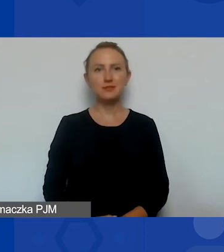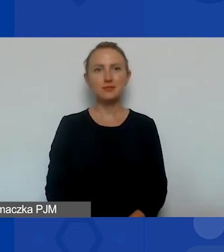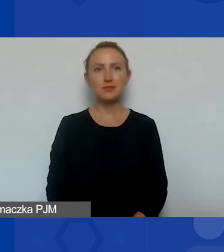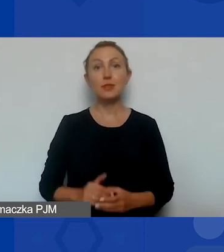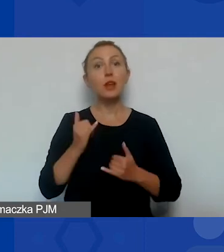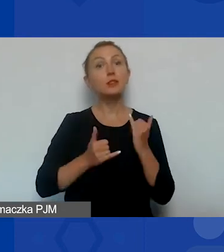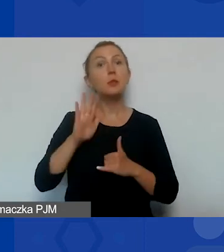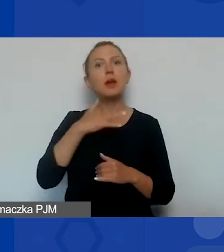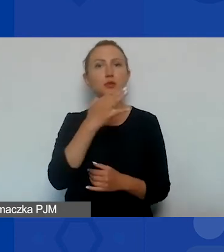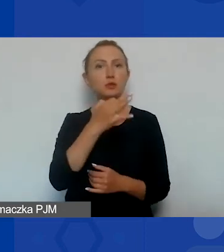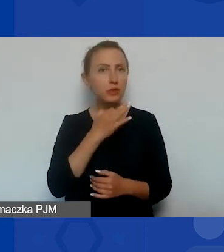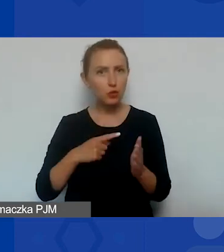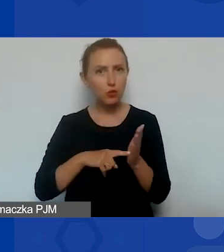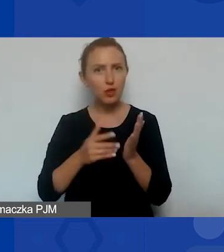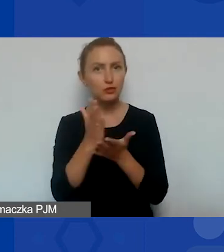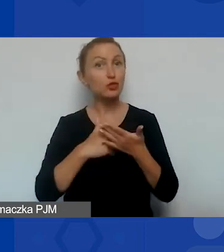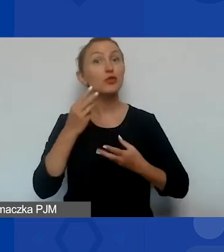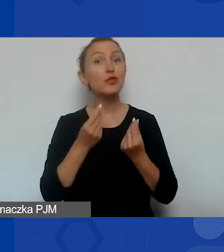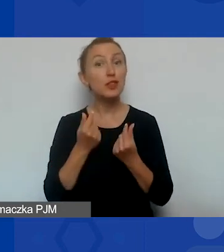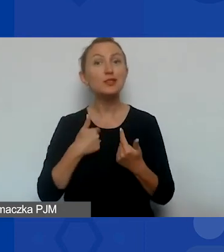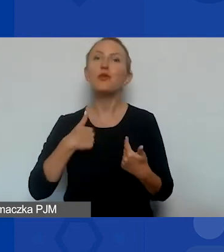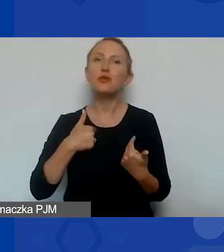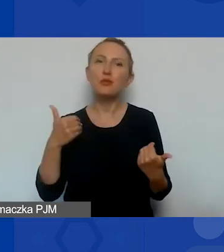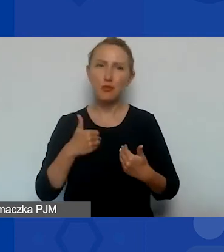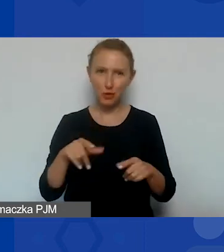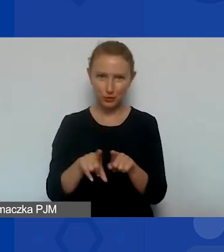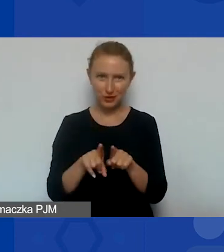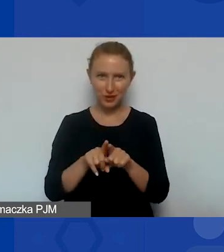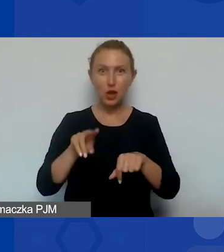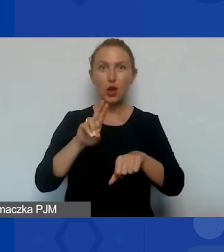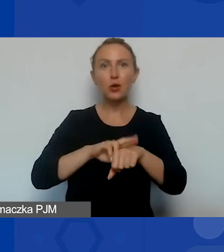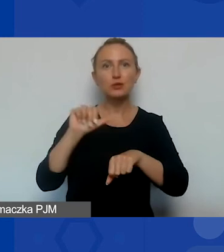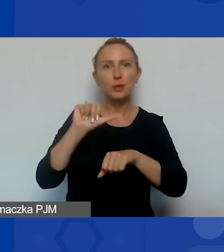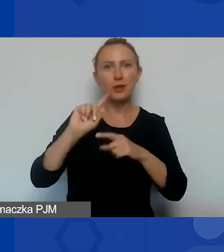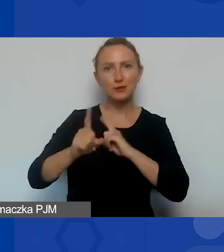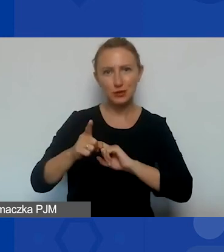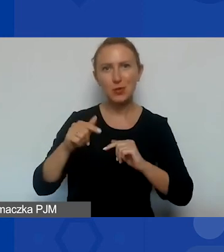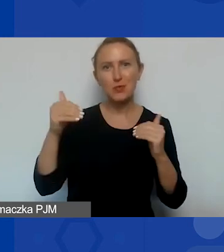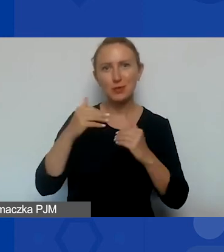jestem dla państwa dostępna równie po godzinie 13.00. Do widzenia.